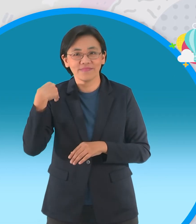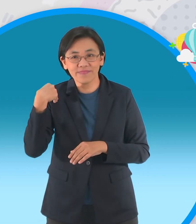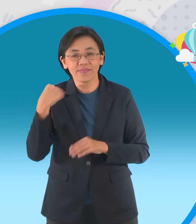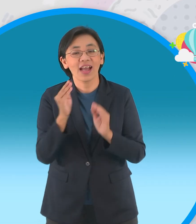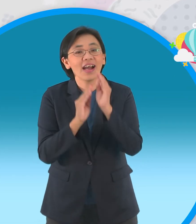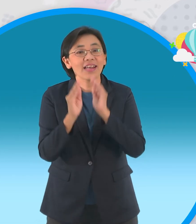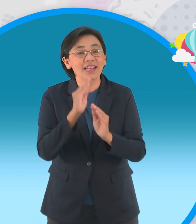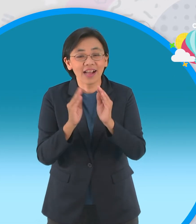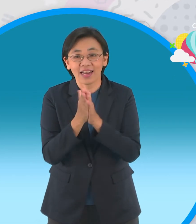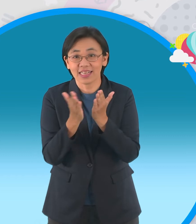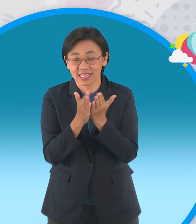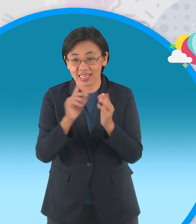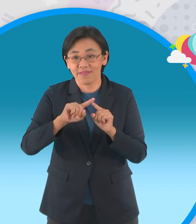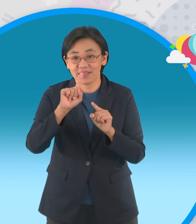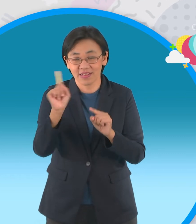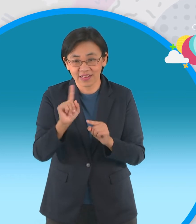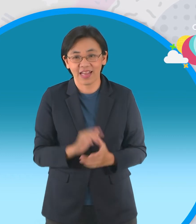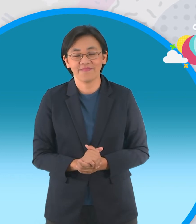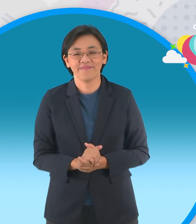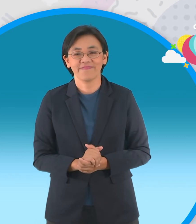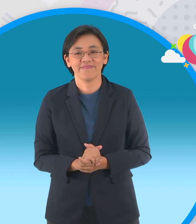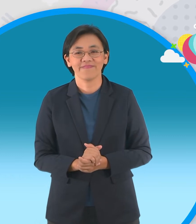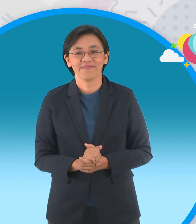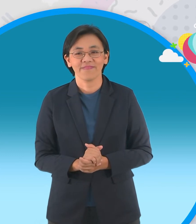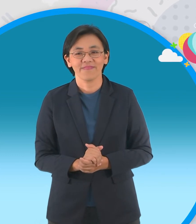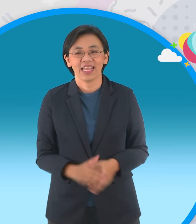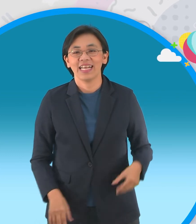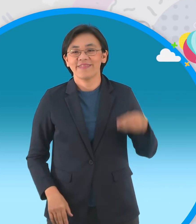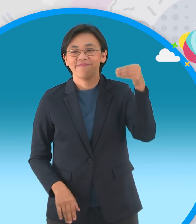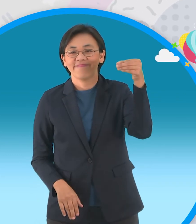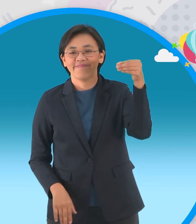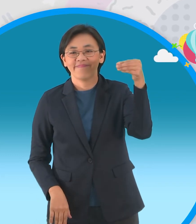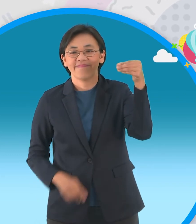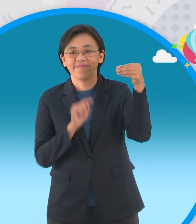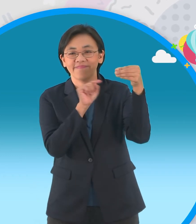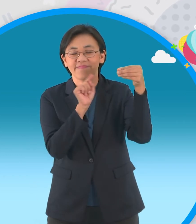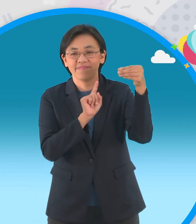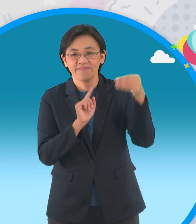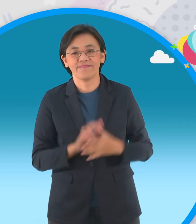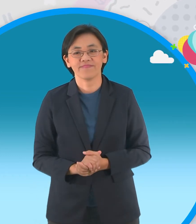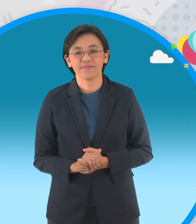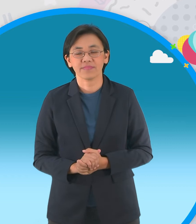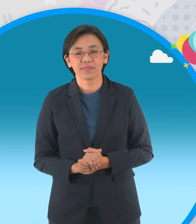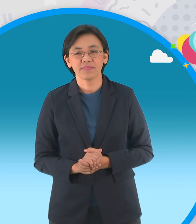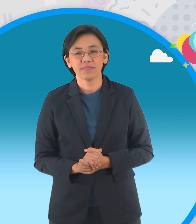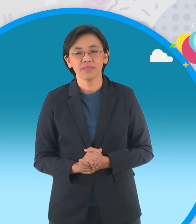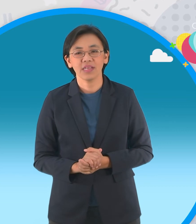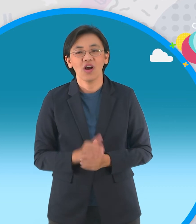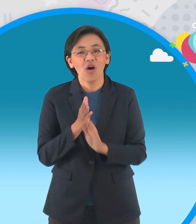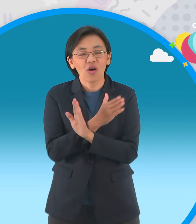มอบนิทานกันไปนะครับ ครับและสำหรับนิทานเล่มแรกนะครับนั่นก็คือนี้เลยเขาเรียกว่าเป็น